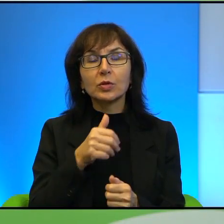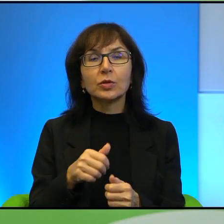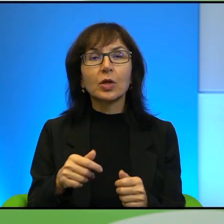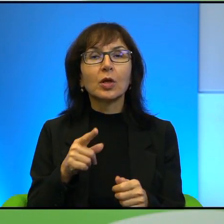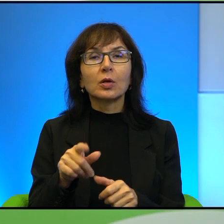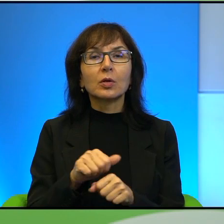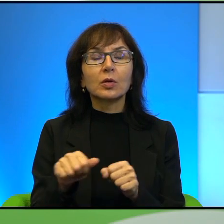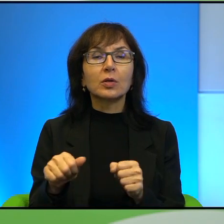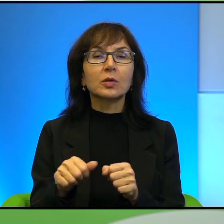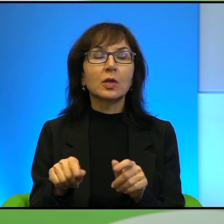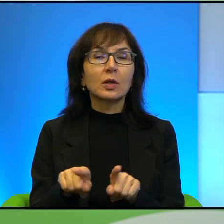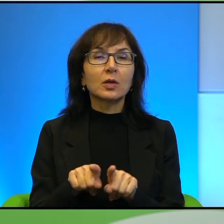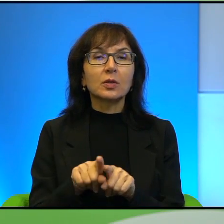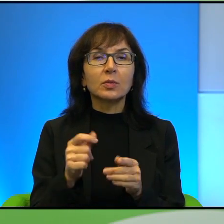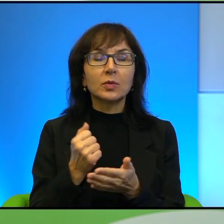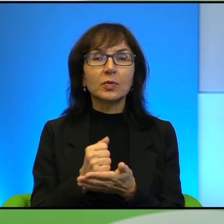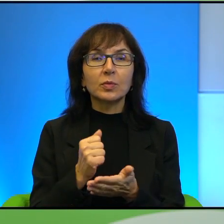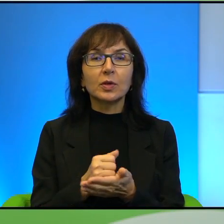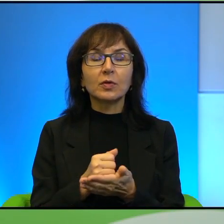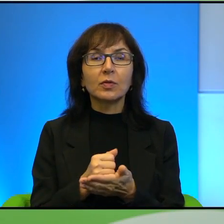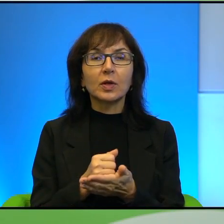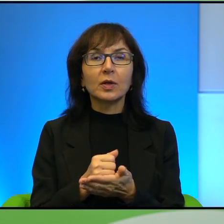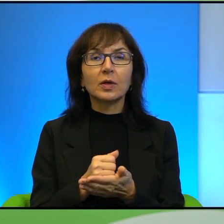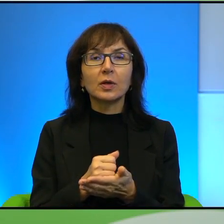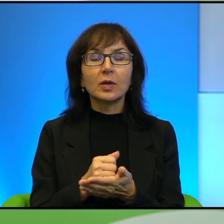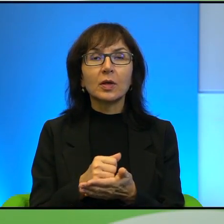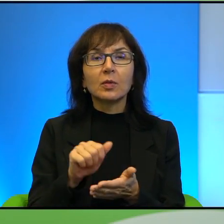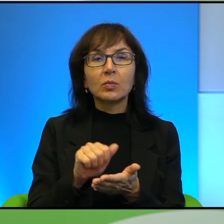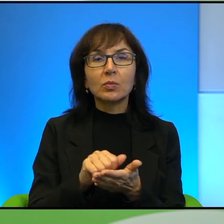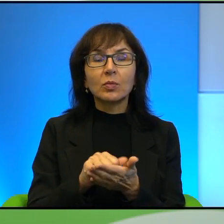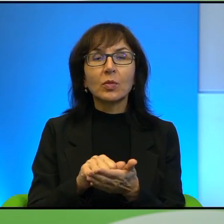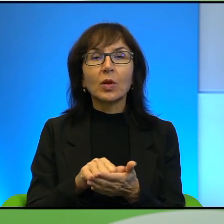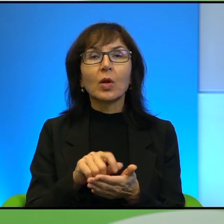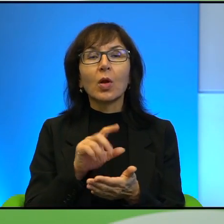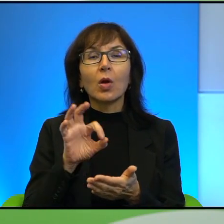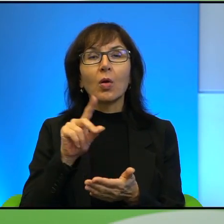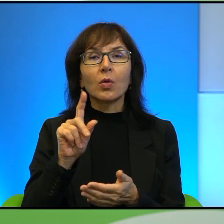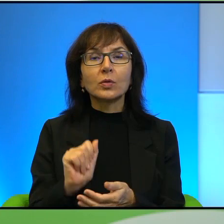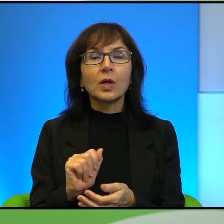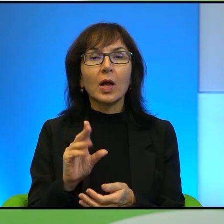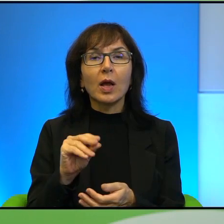i to, co Pan powiedział o publikacji Amosa Oza w Egipcie, no myślę,